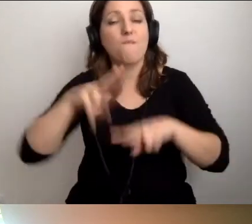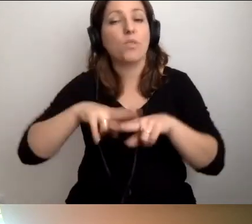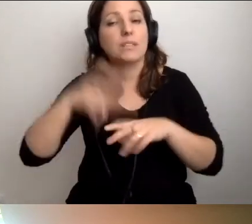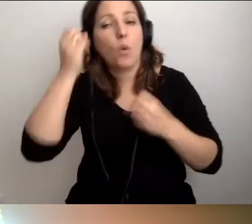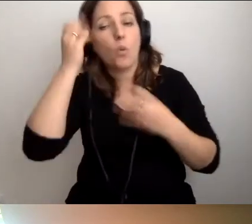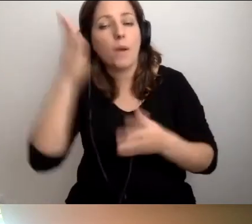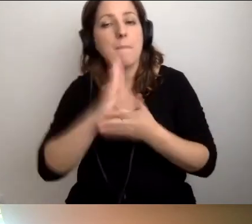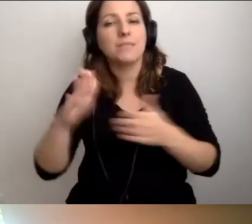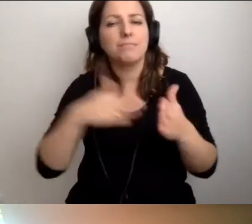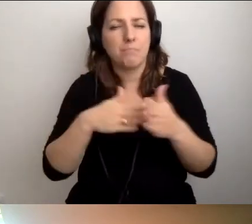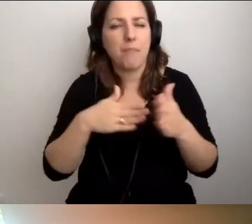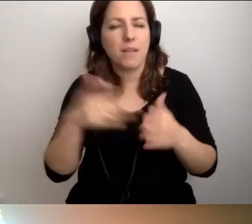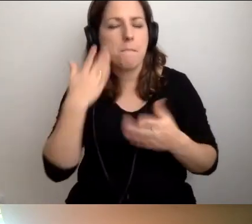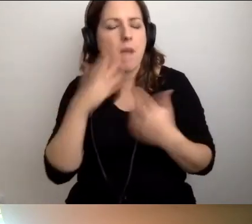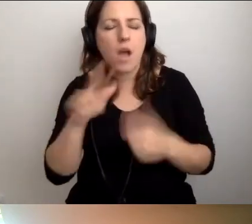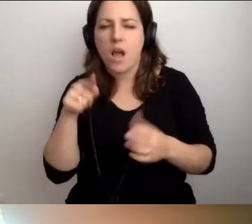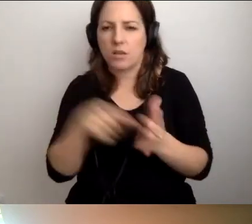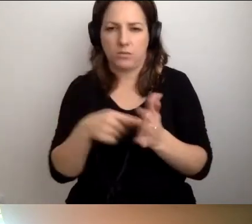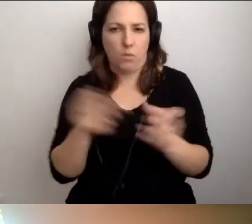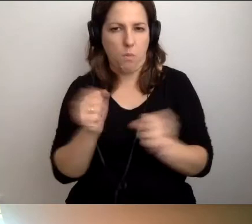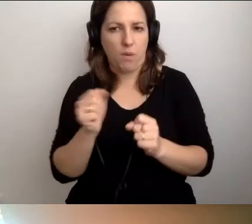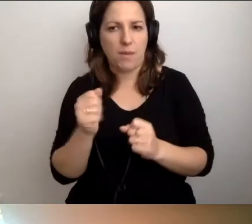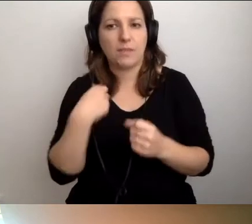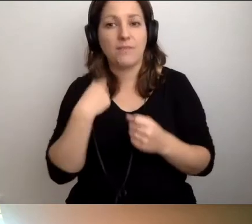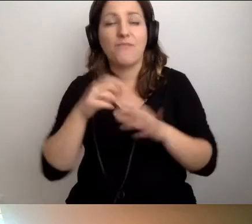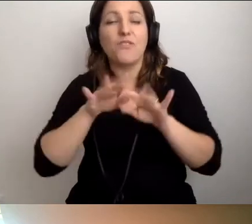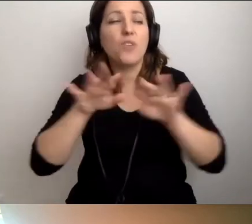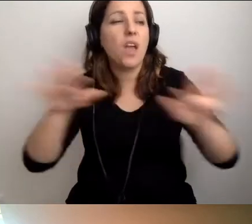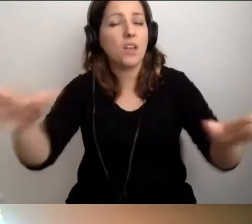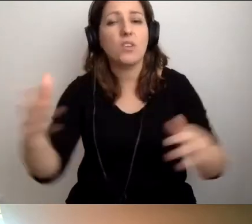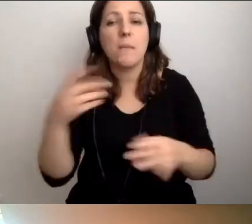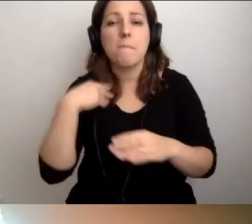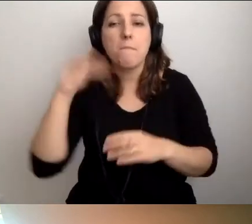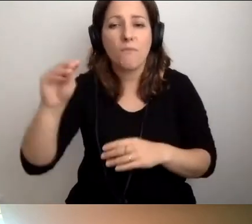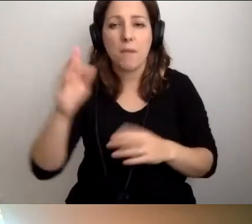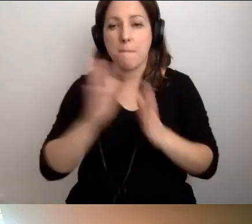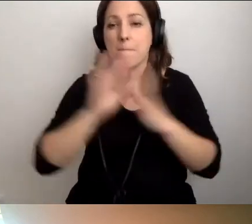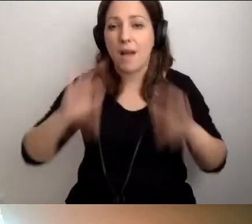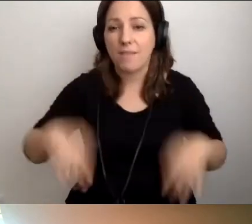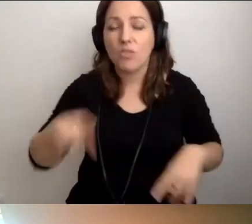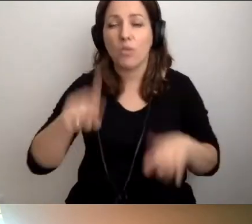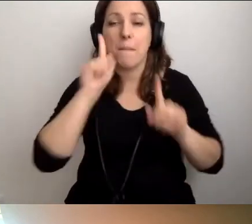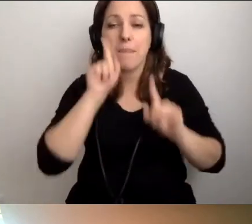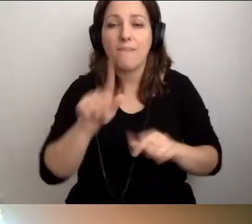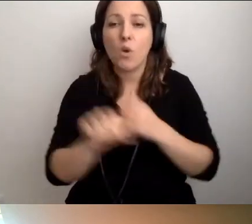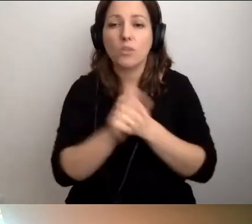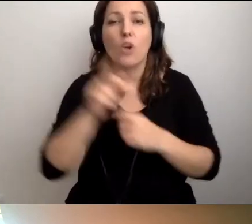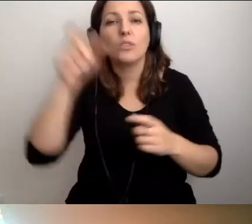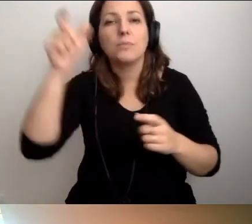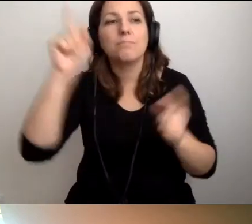Bardzo, bardzo się tego boimy. Staramy się wszędzie mówić, że chodzi o spotkanie człowieka z człowiekiem.